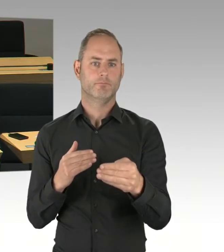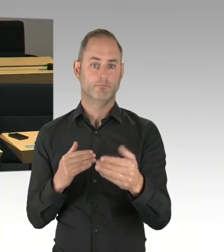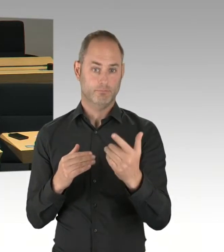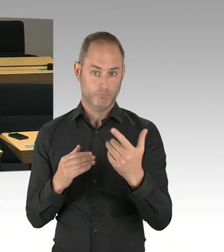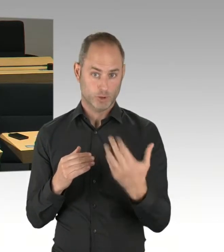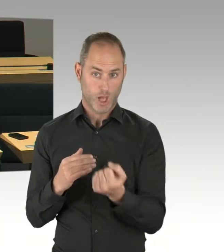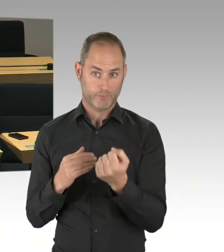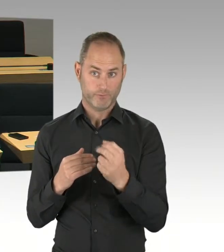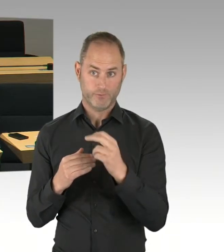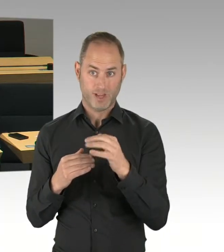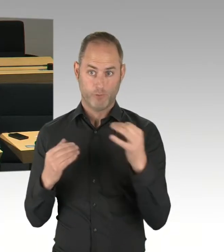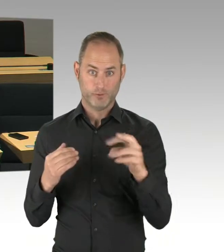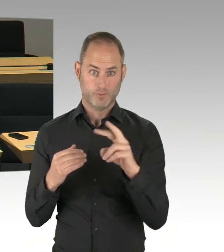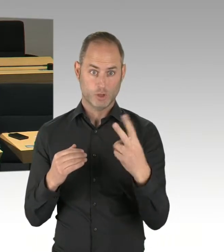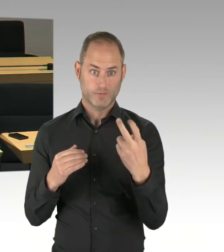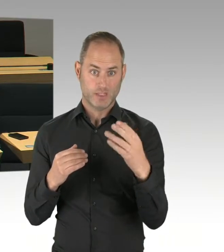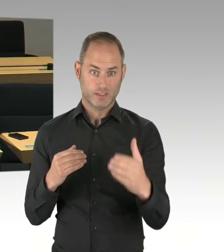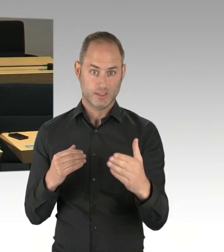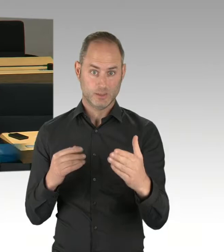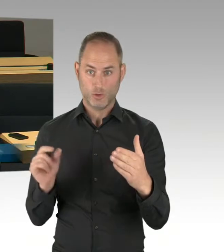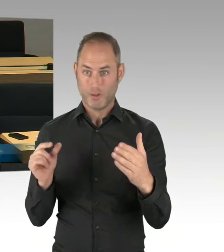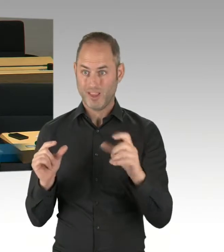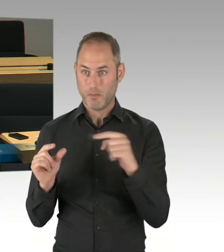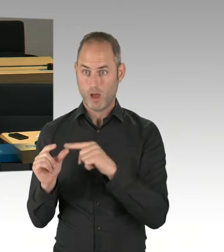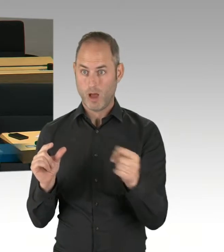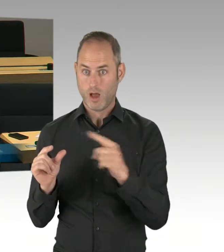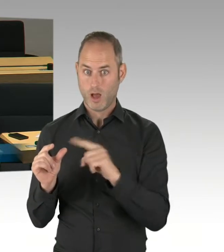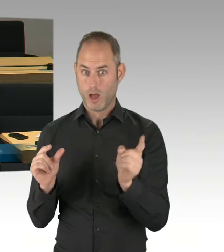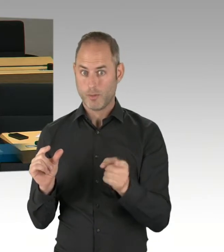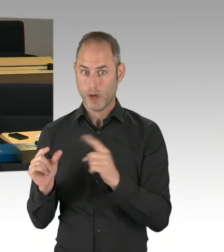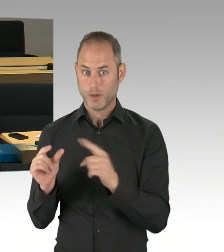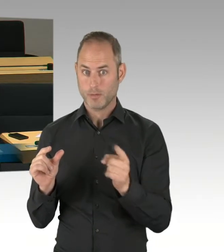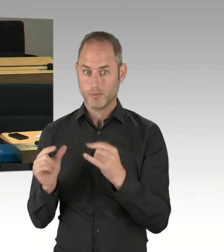Bitte schön. (Rednerwechsel) Danke, Frau Präsidentin. Herr Senator, auch recht herzlichen Dank.